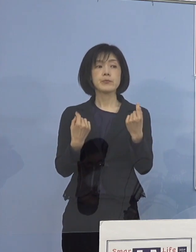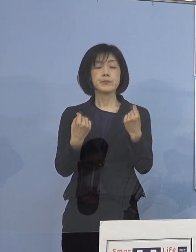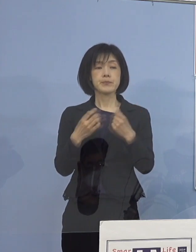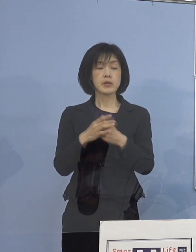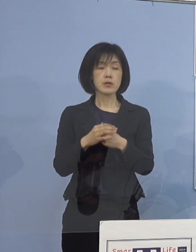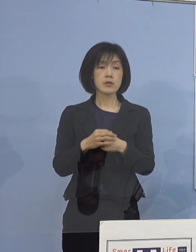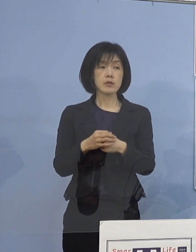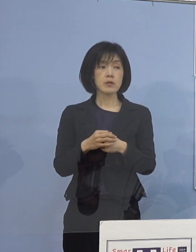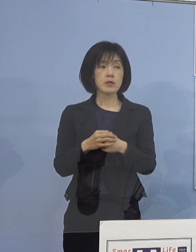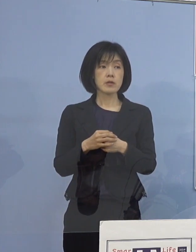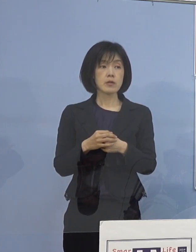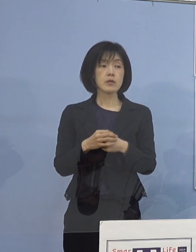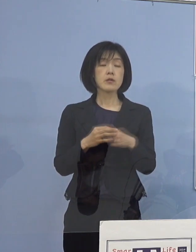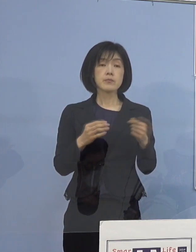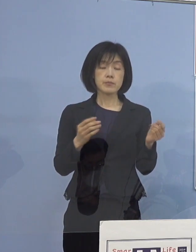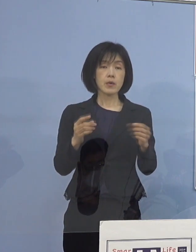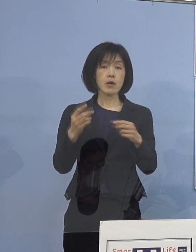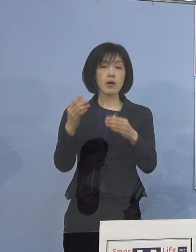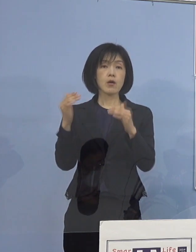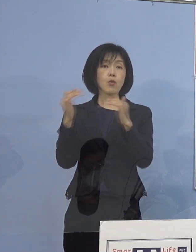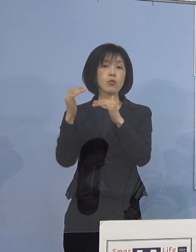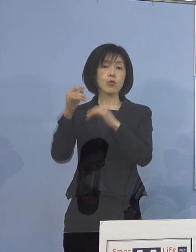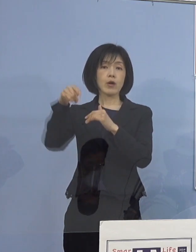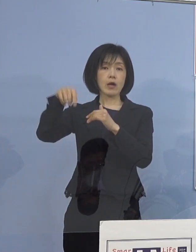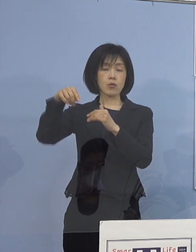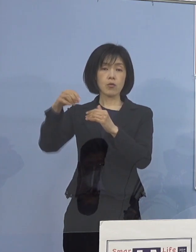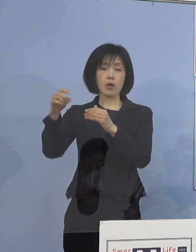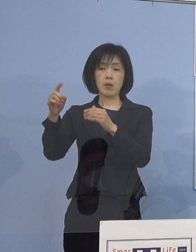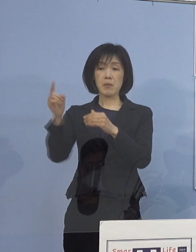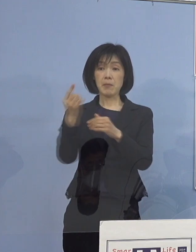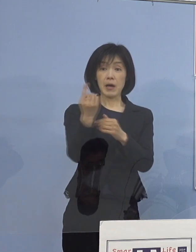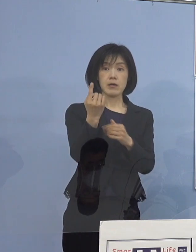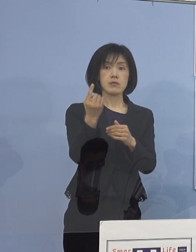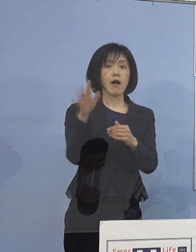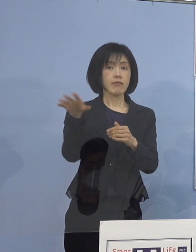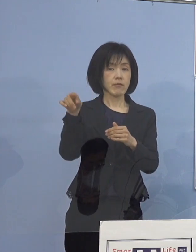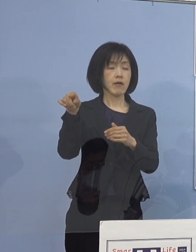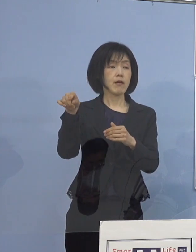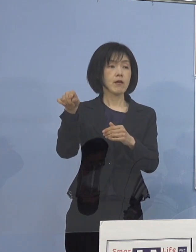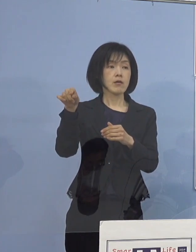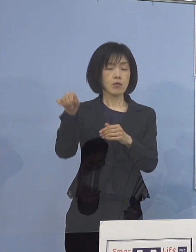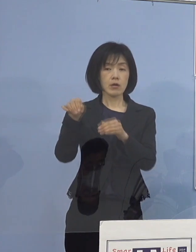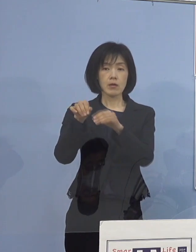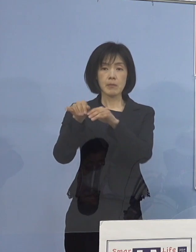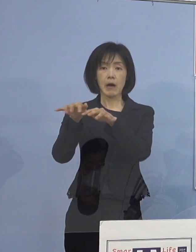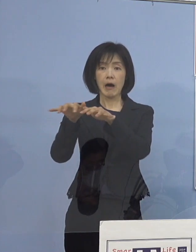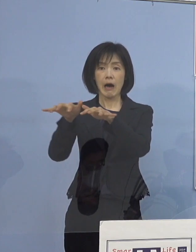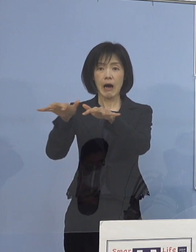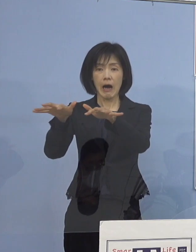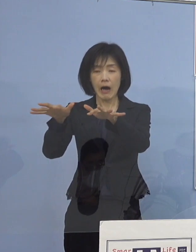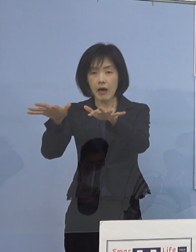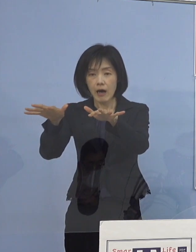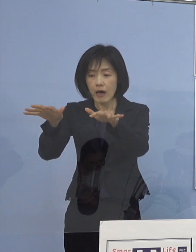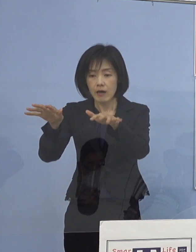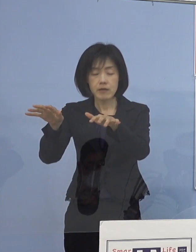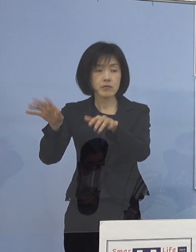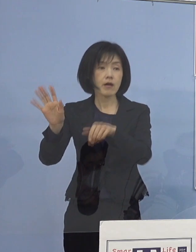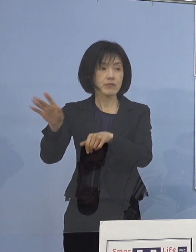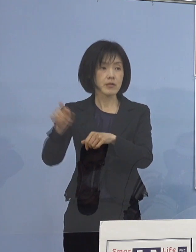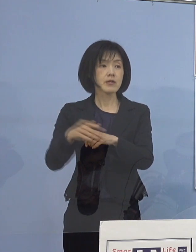高等学校などが ポンポンと出たこともあって しかも、それがなかなか止まらなかった ということがあったものですから